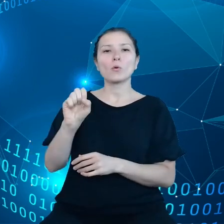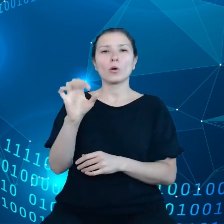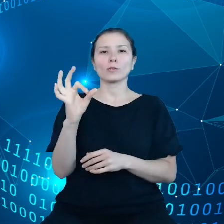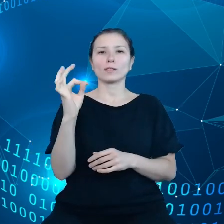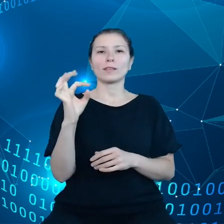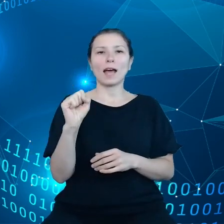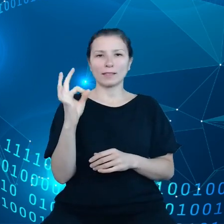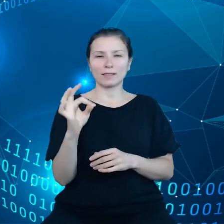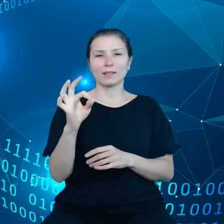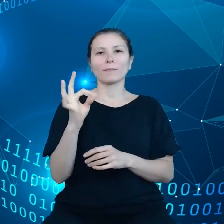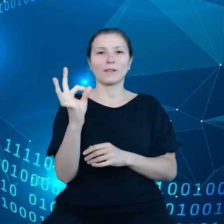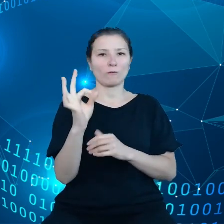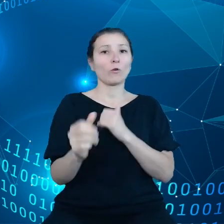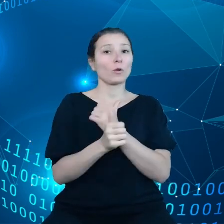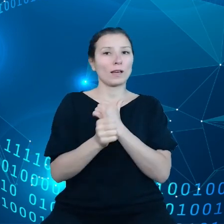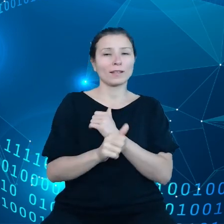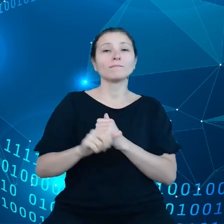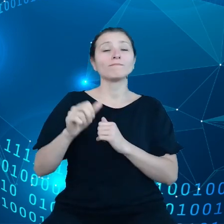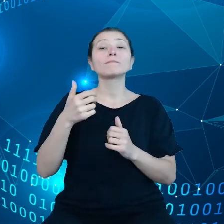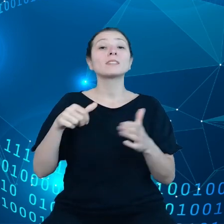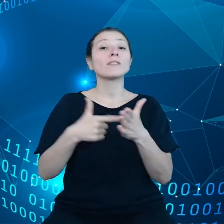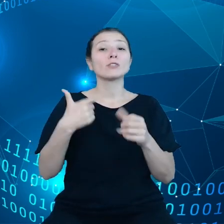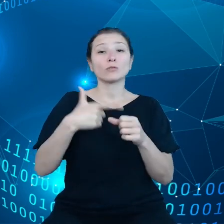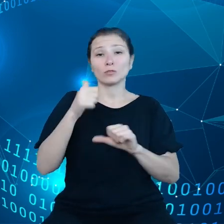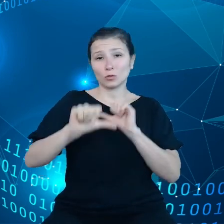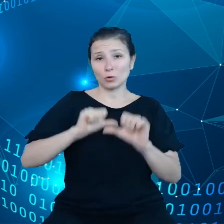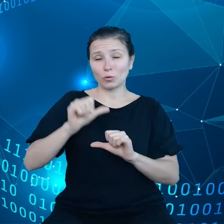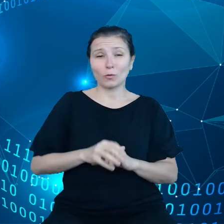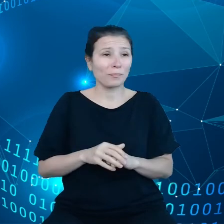Przede wszystkim na potrzeby bardzo prostych usług na przykład